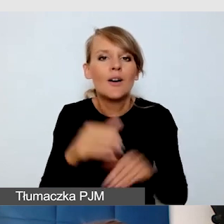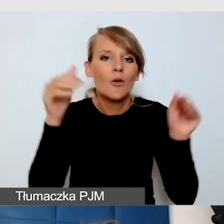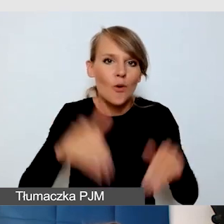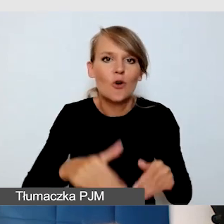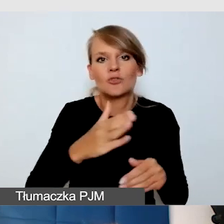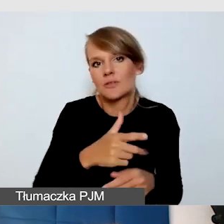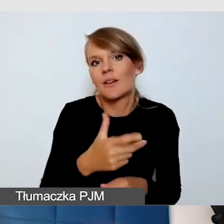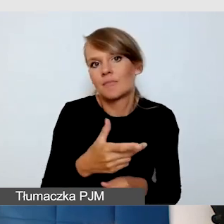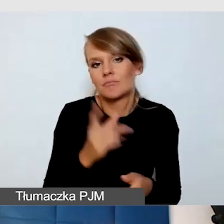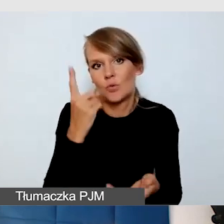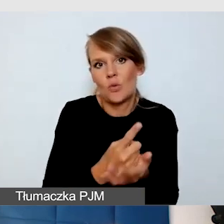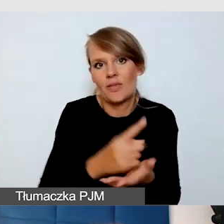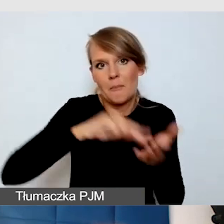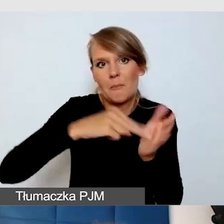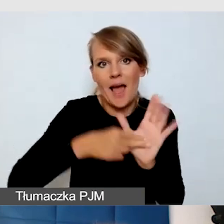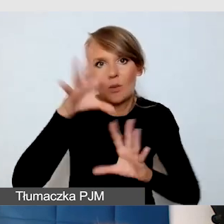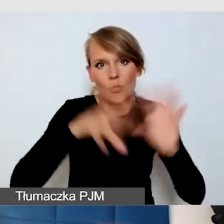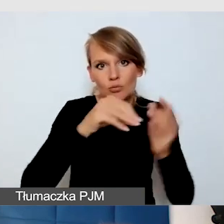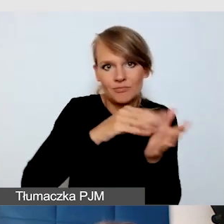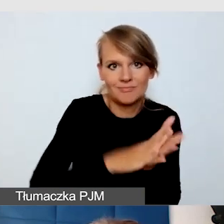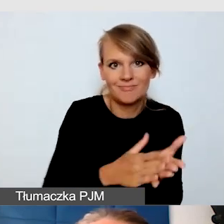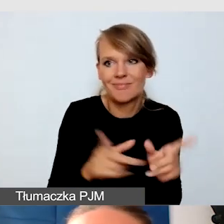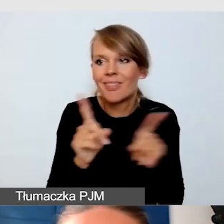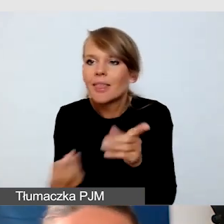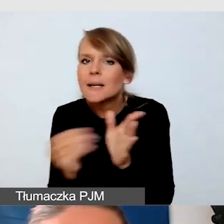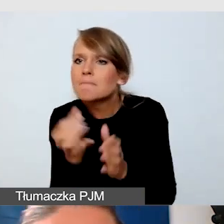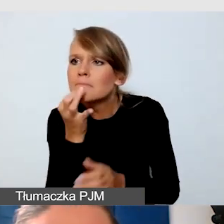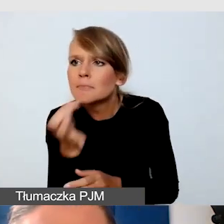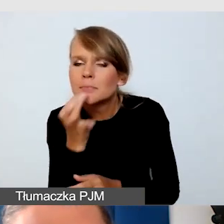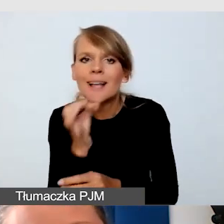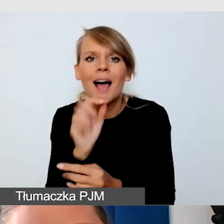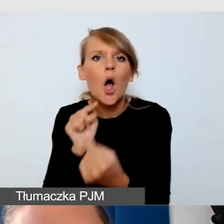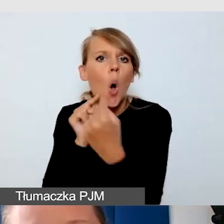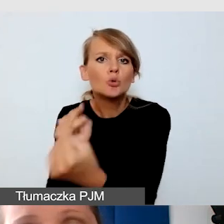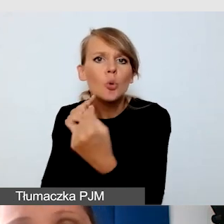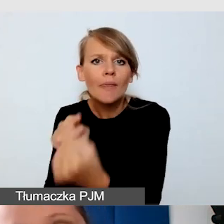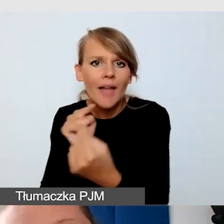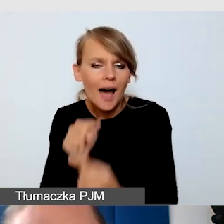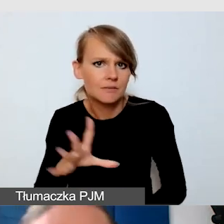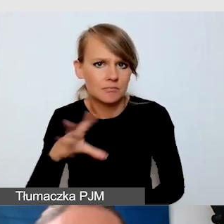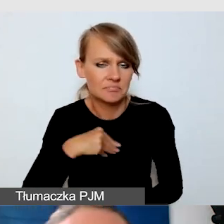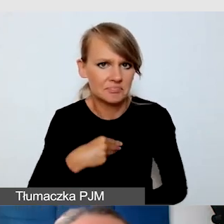Jesteśmy też o wiele rzeczy dopytać i skonsultować z odbiorcami.